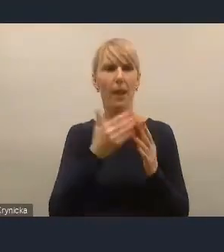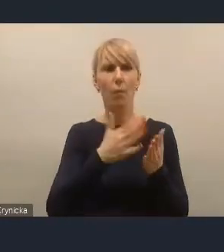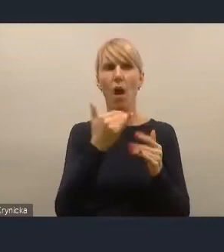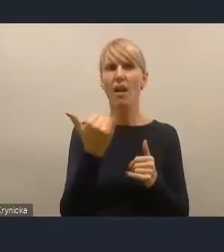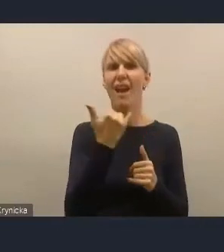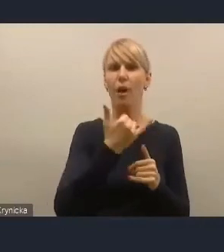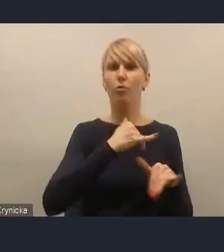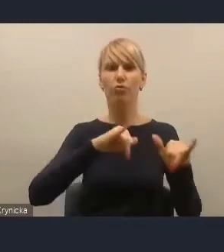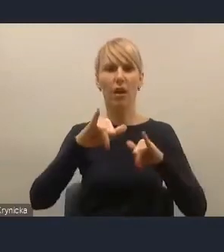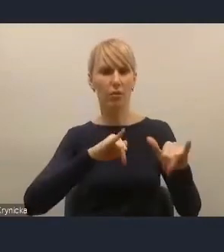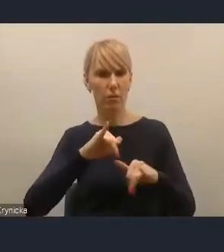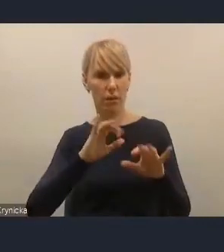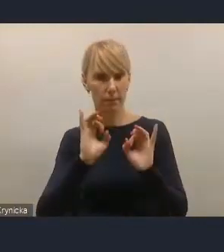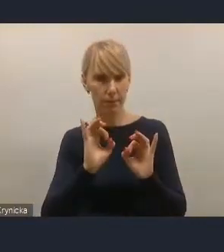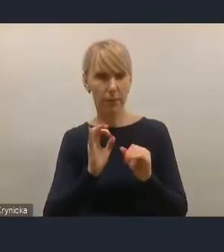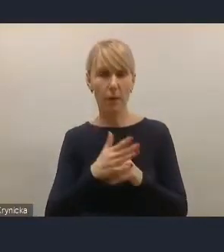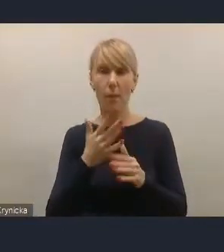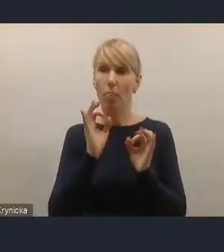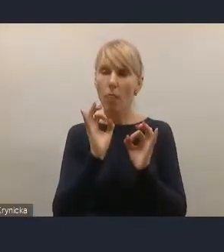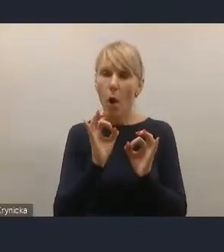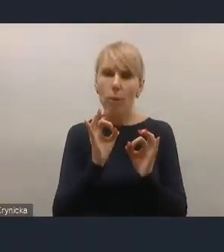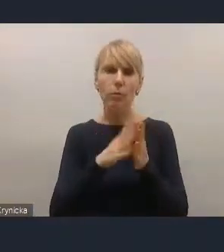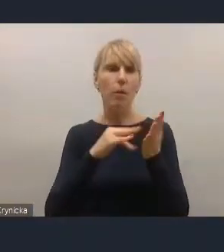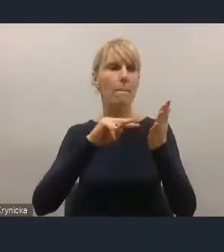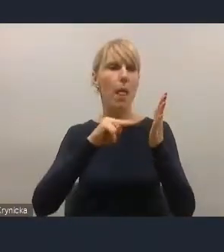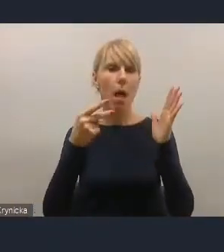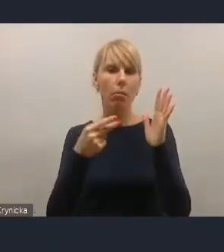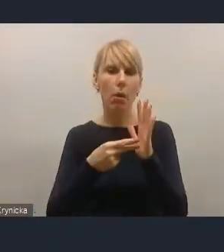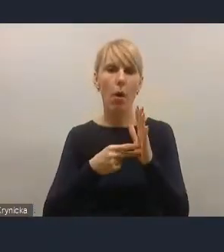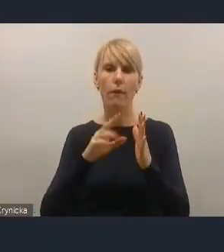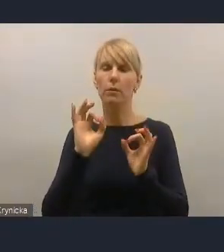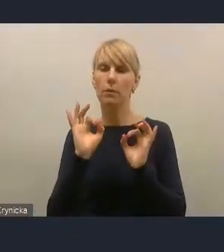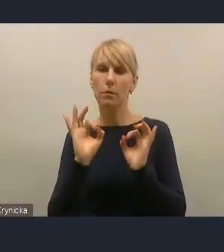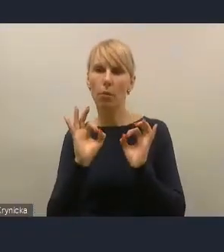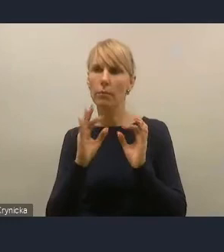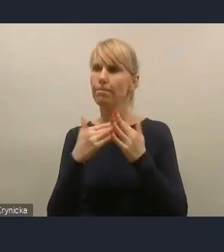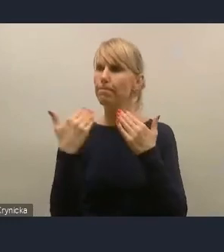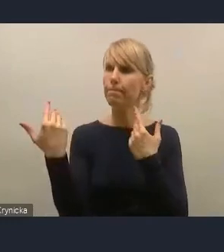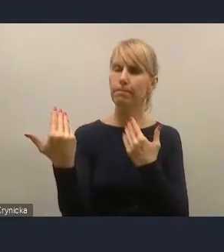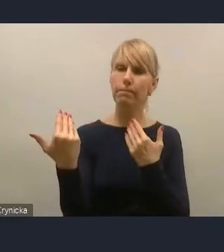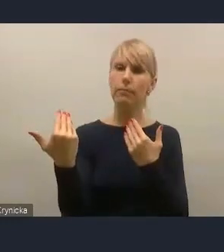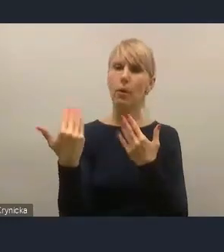Po to, żeby dobrze kreować, dobrze planować i dobrze kierować rozwojem miasta.